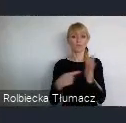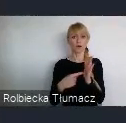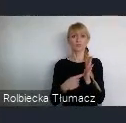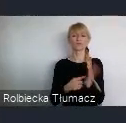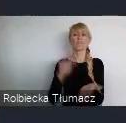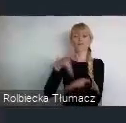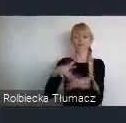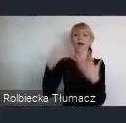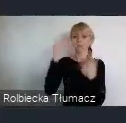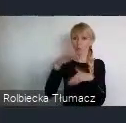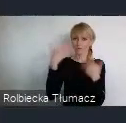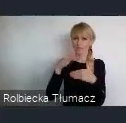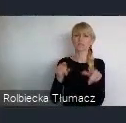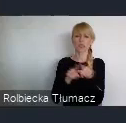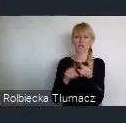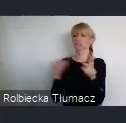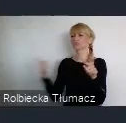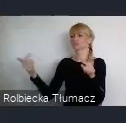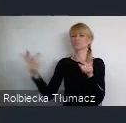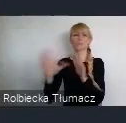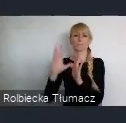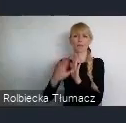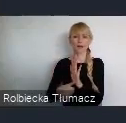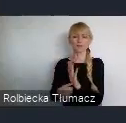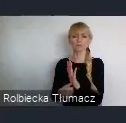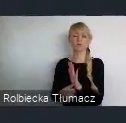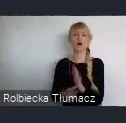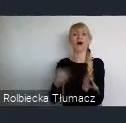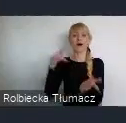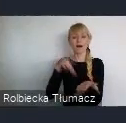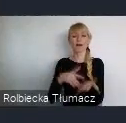głównie w Katowicach, to jest około 27 ponad tysięcy miejsc pracy.